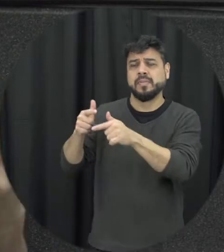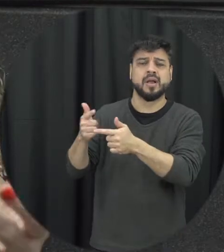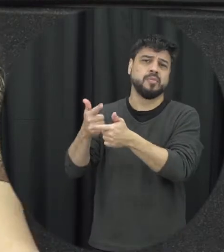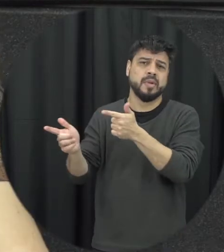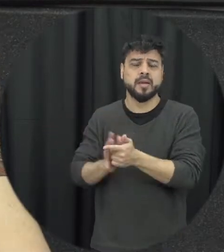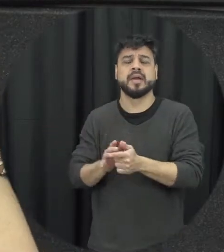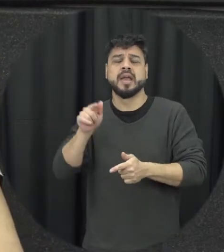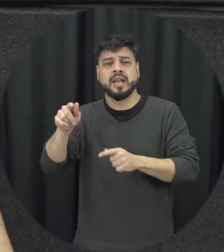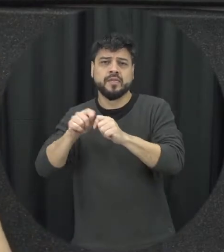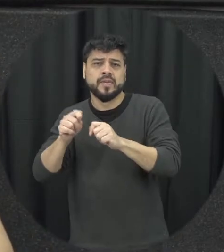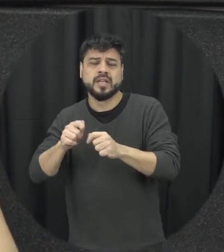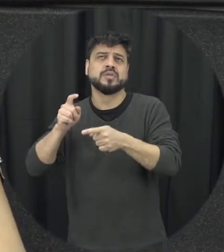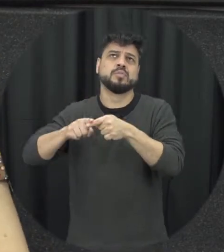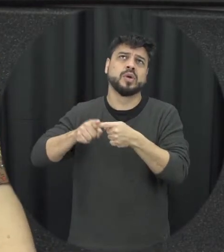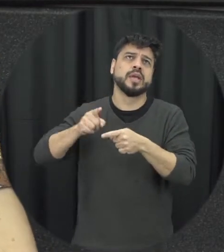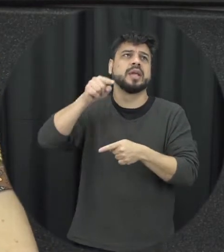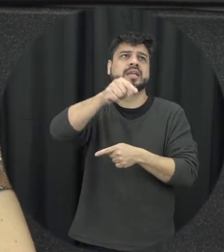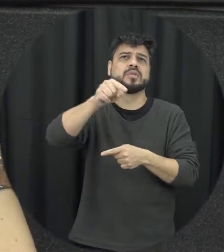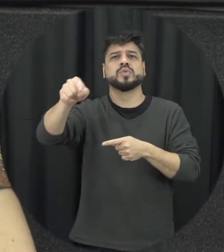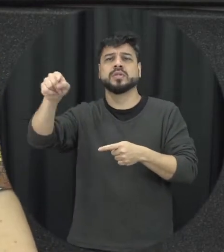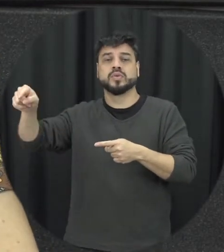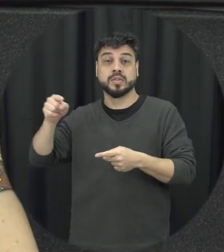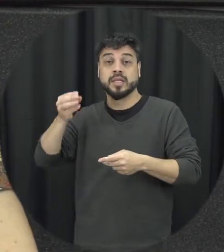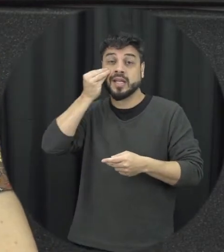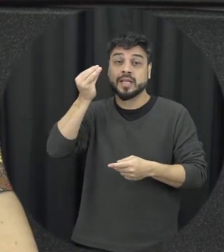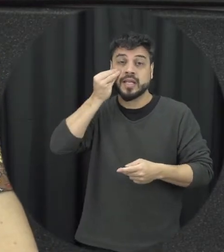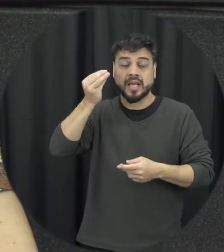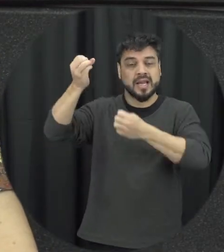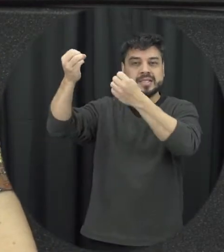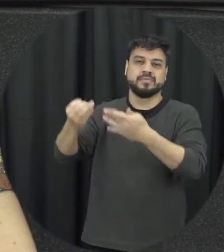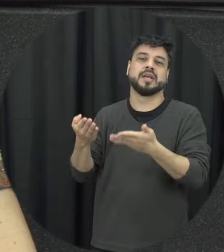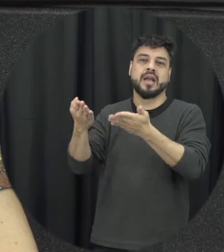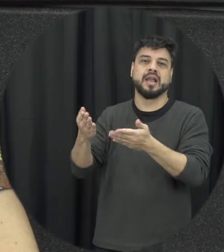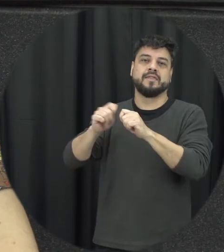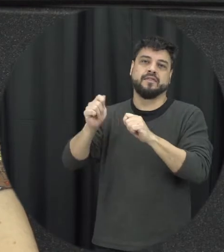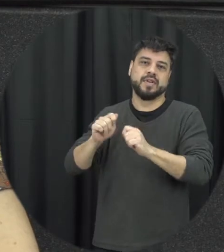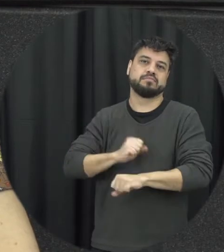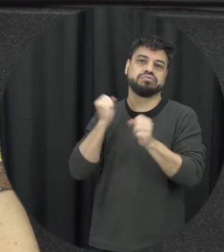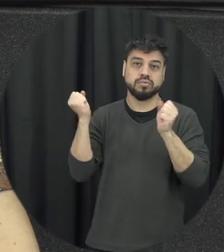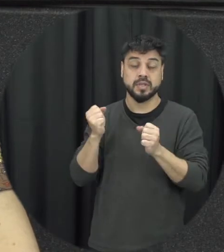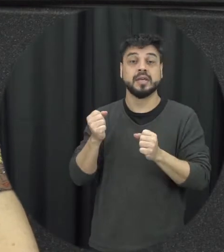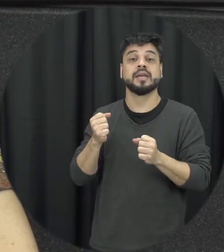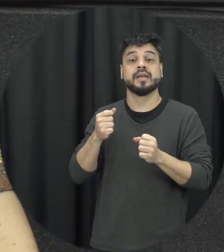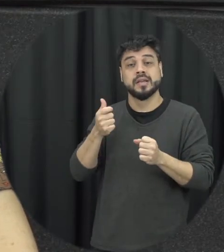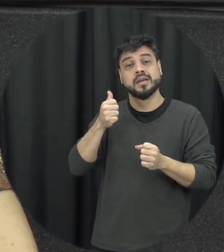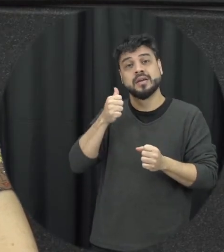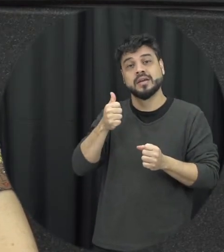isso por conta daquilo e essas tentativas de justificar um acabo com que ela permaneça na